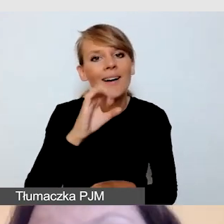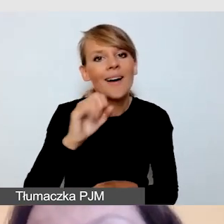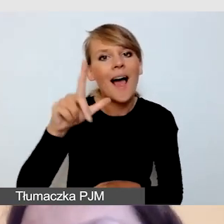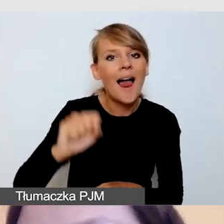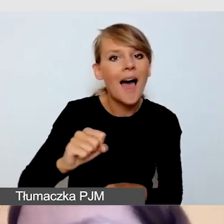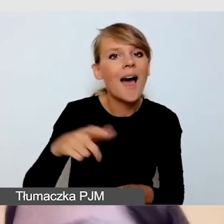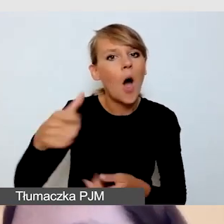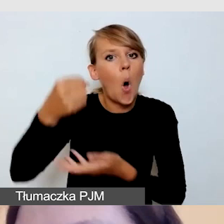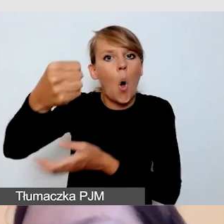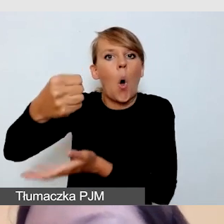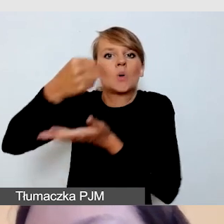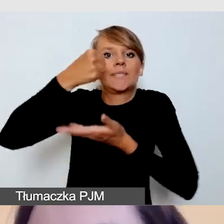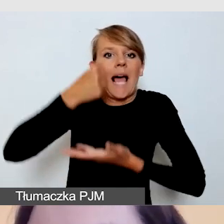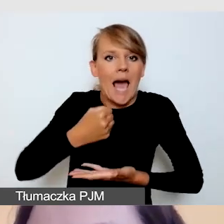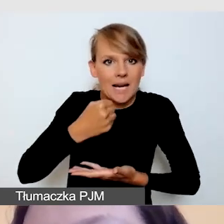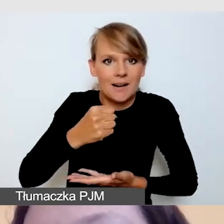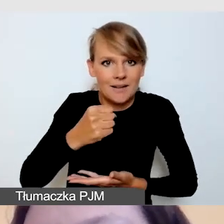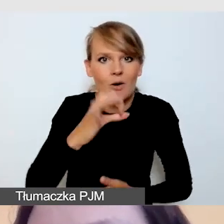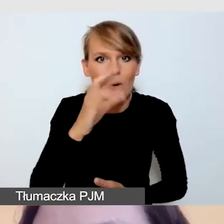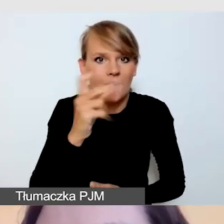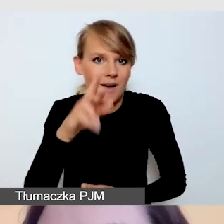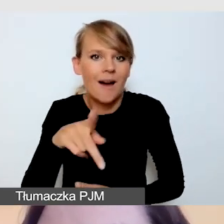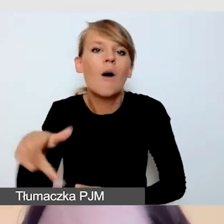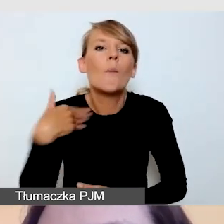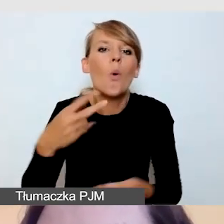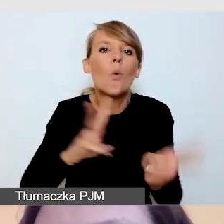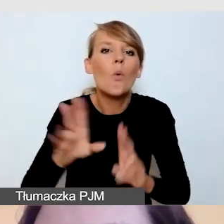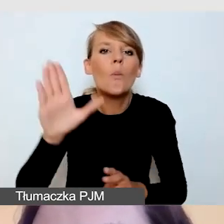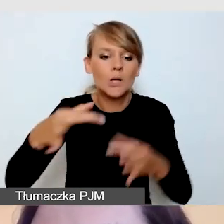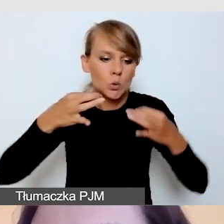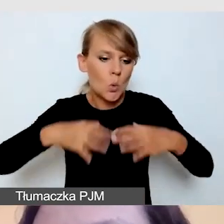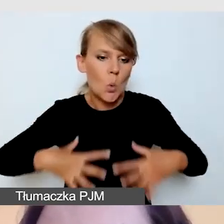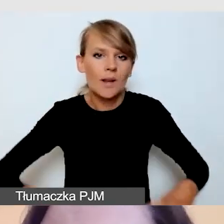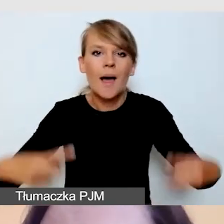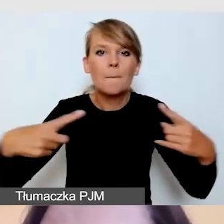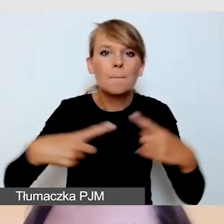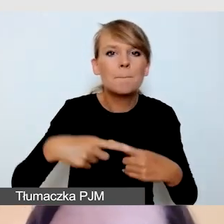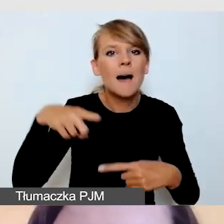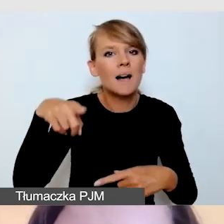ale również było to adekwatne do wydarzenia, które prowadziła.